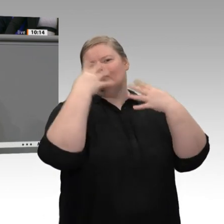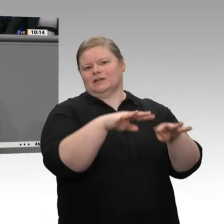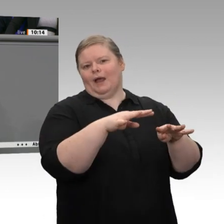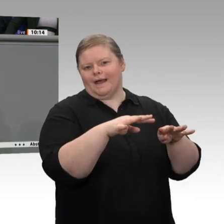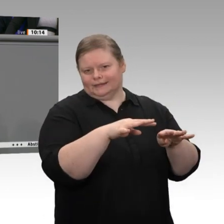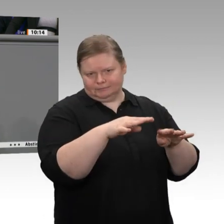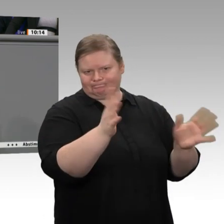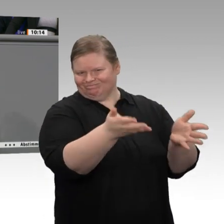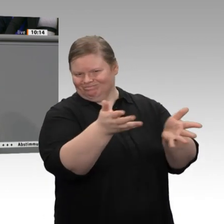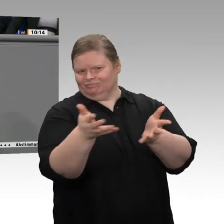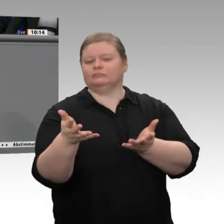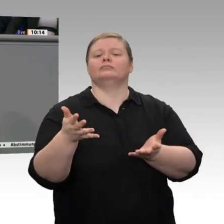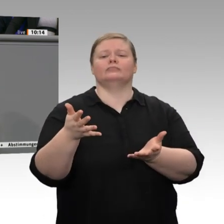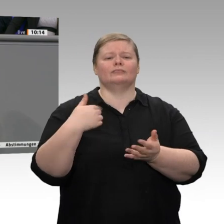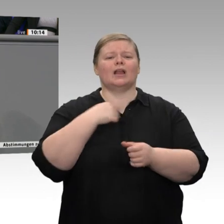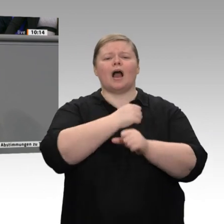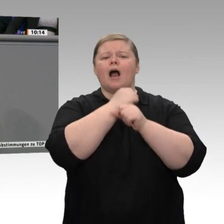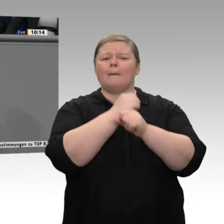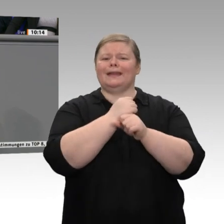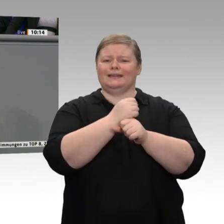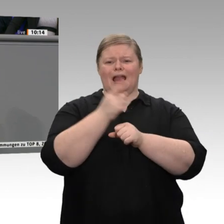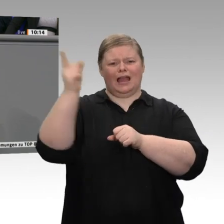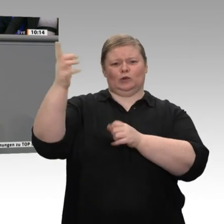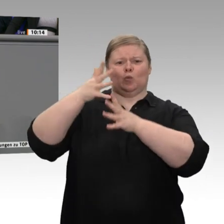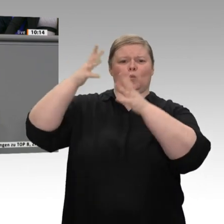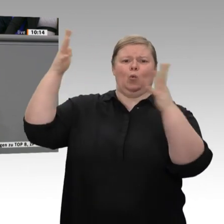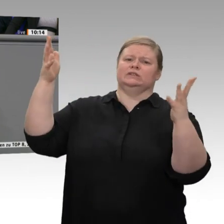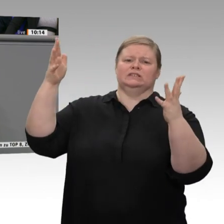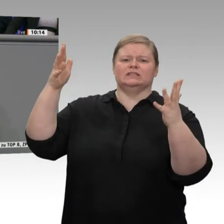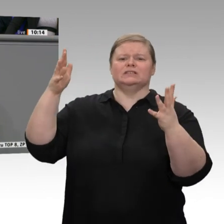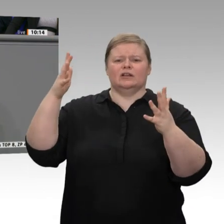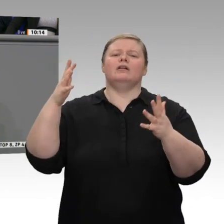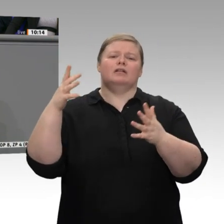haben sie aufgrund ihrer Größe den Vorteil, schneller umstrukturieren zu können. Aber